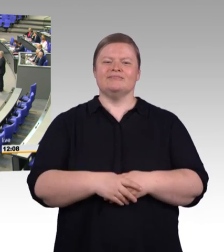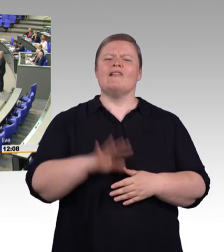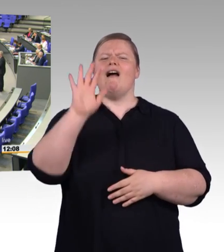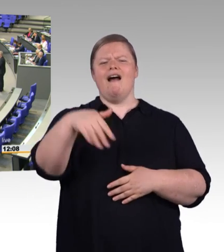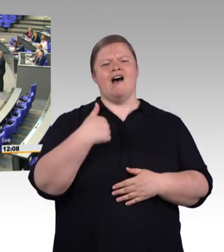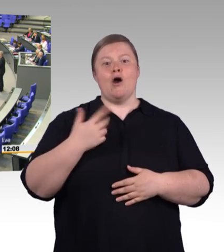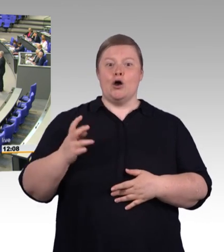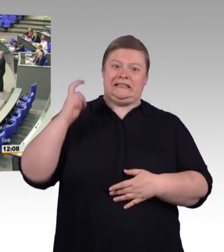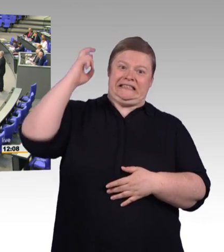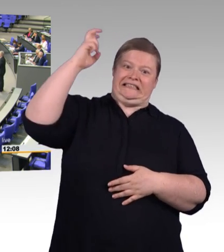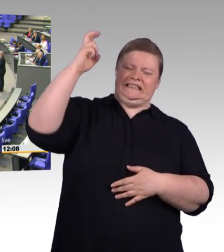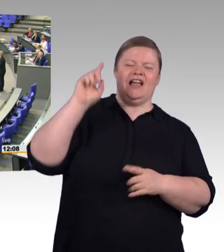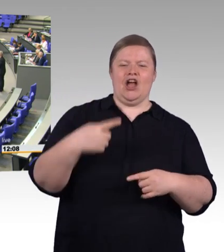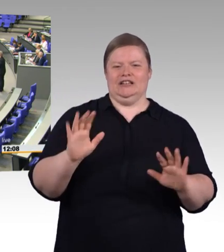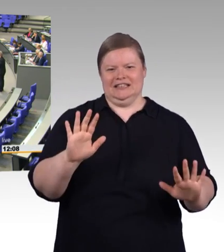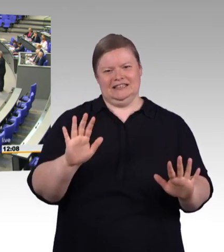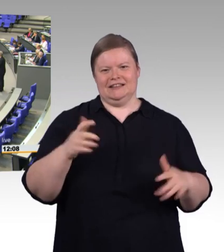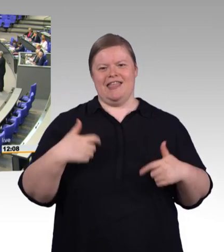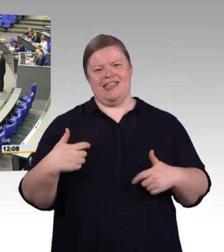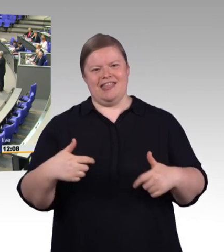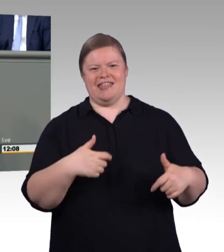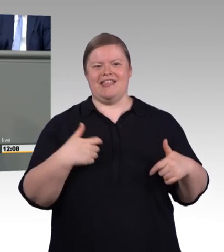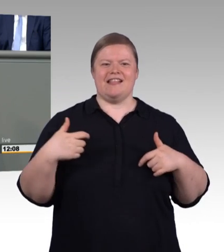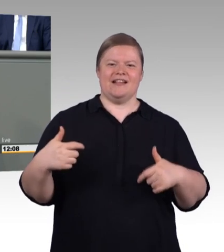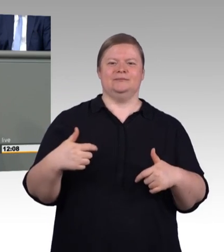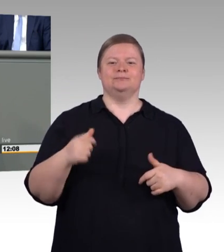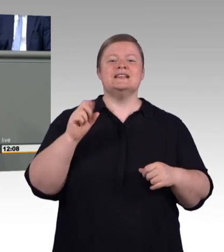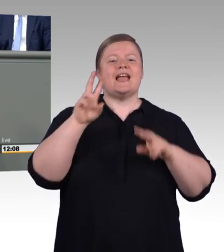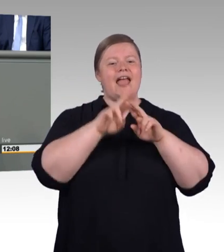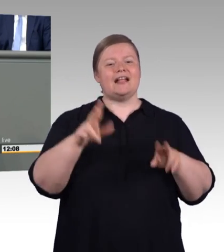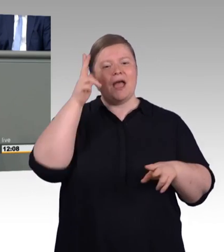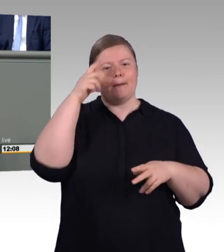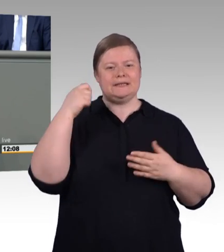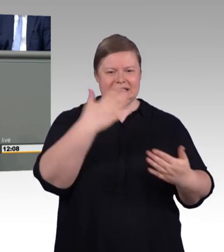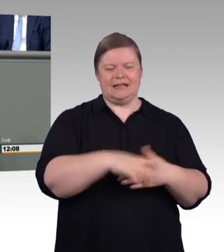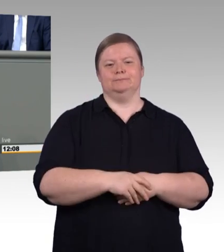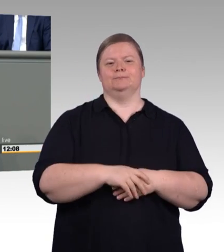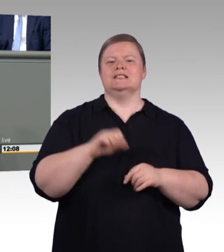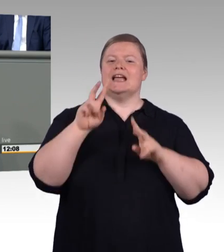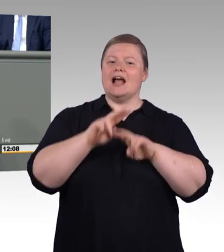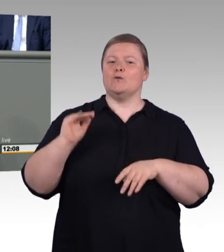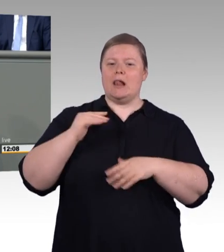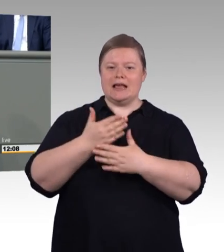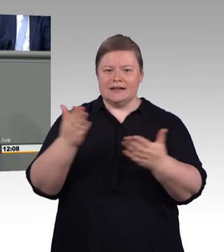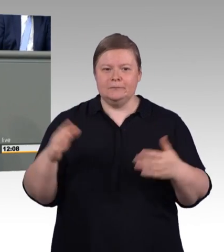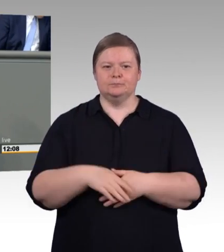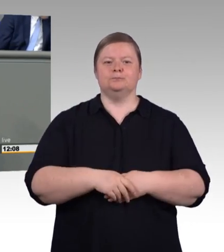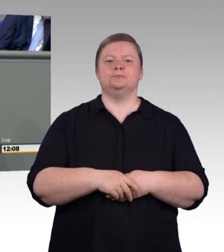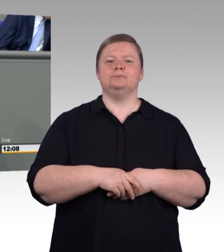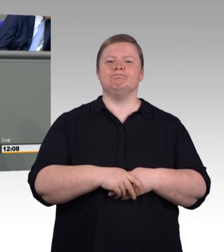Aber wer weiß wir schwer es ist eine Einigung unter zwei Personen, selbst wenn sie vorgeben sich zu lieben, zu erreichen, da muss man